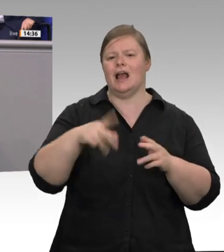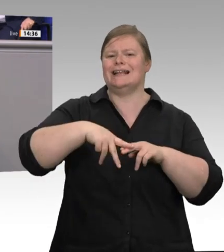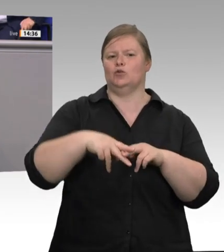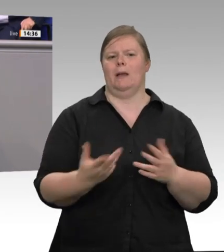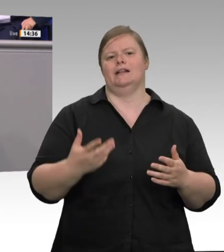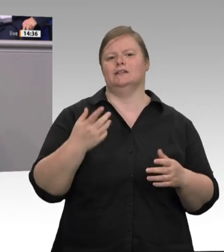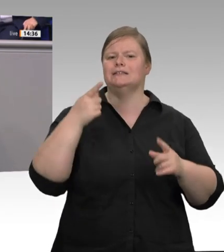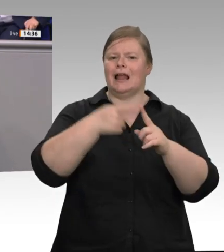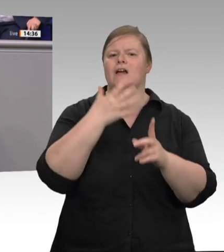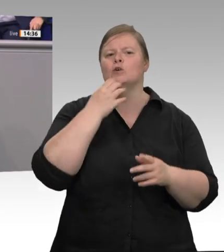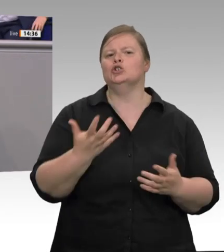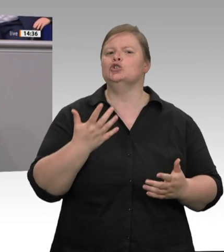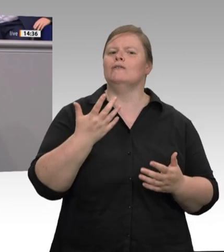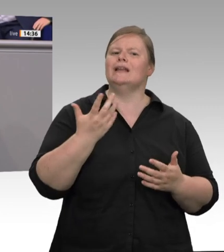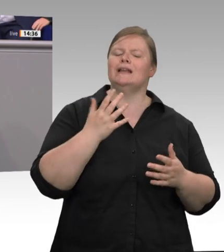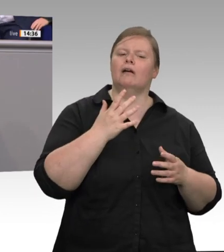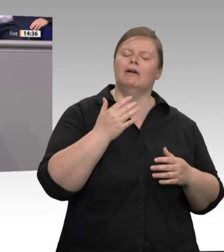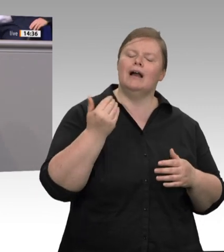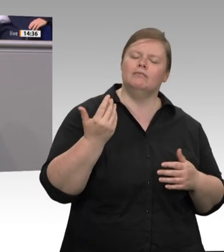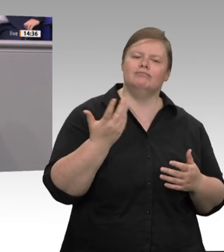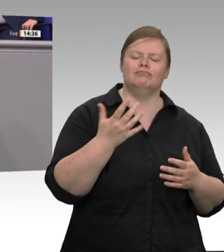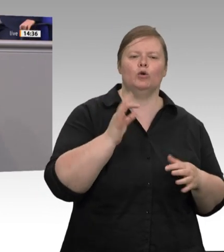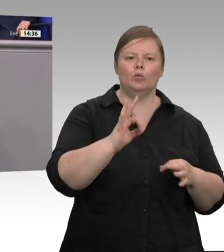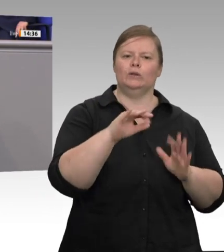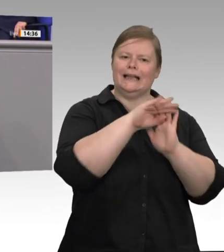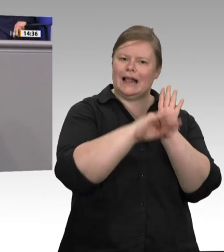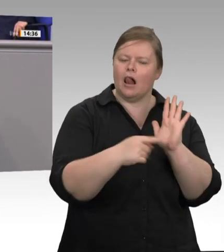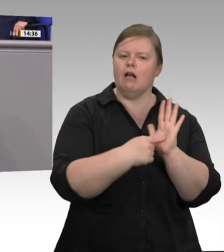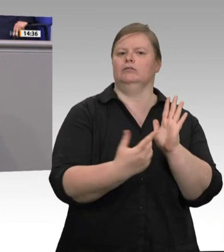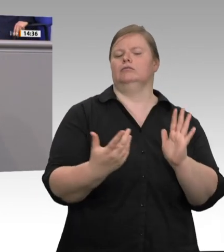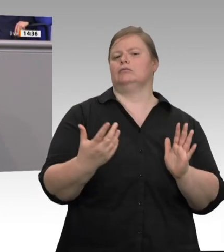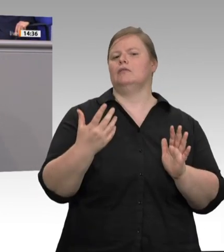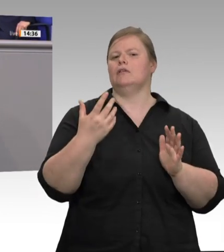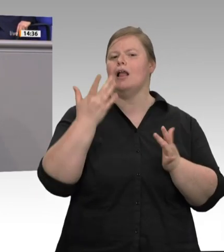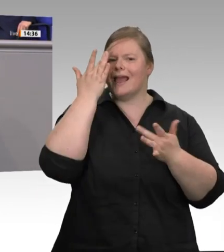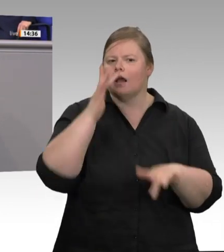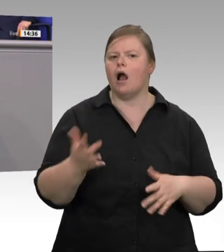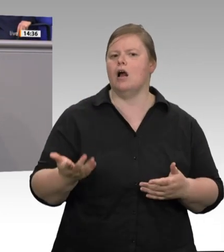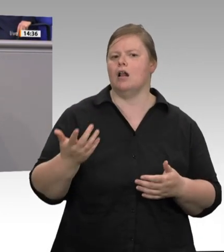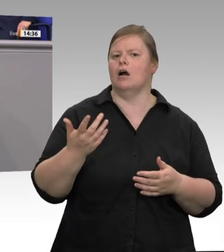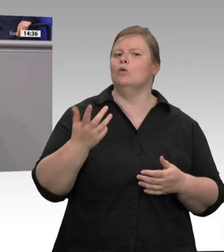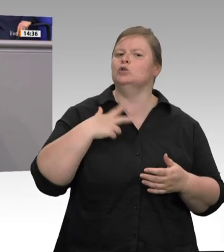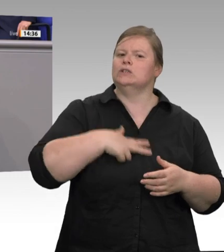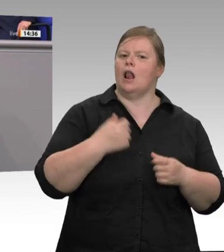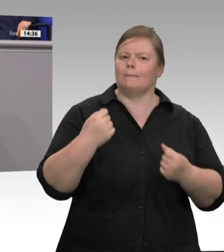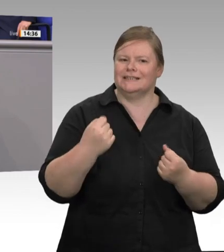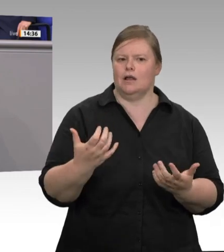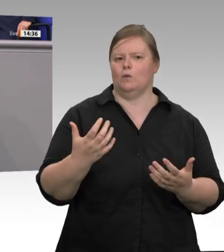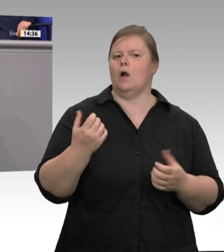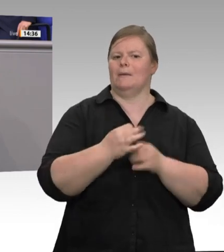muss die Politik da klar werden und handeln, so wie es Ludwig Erhard, wie es die soziale Marktwirtschaft einfordert. Die Deutsche Bischofskonferenz appelliert an